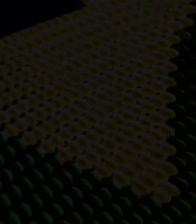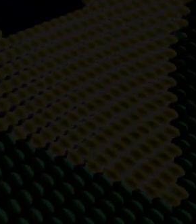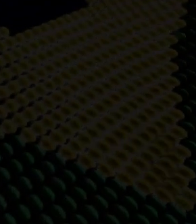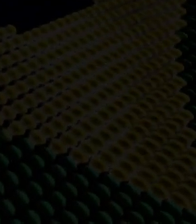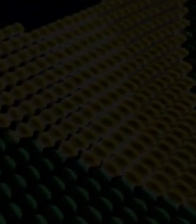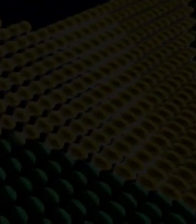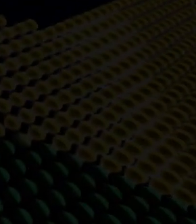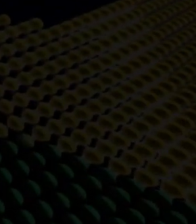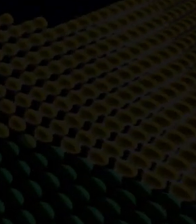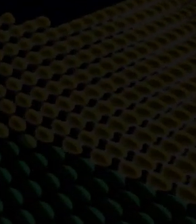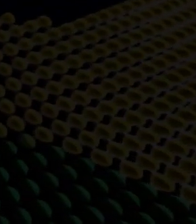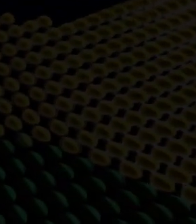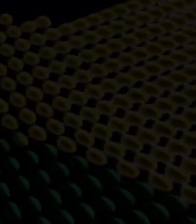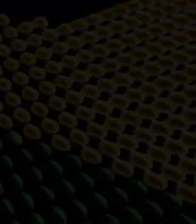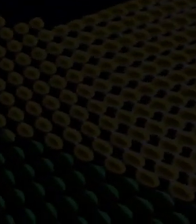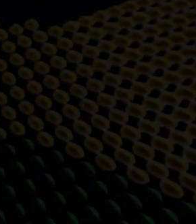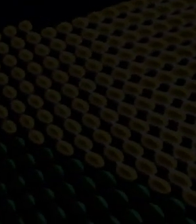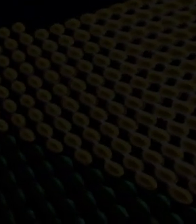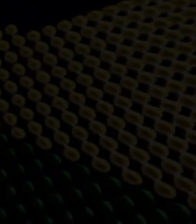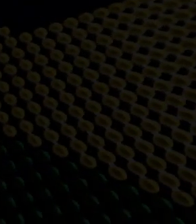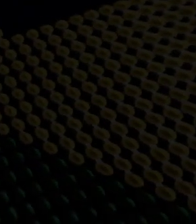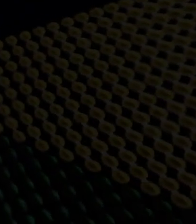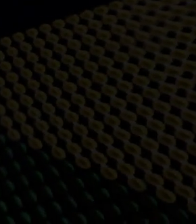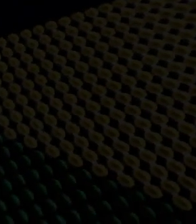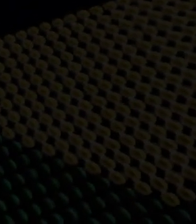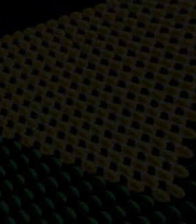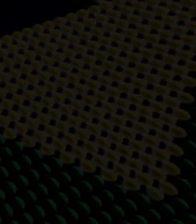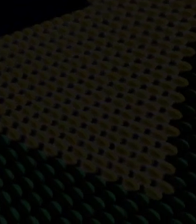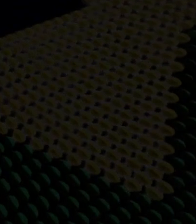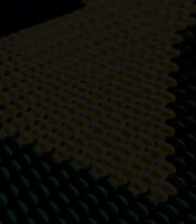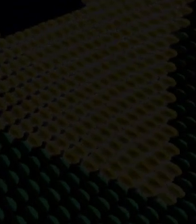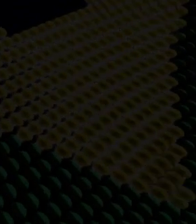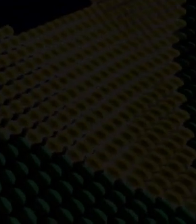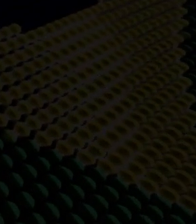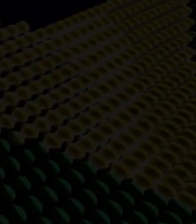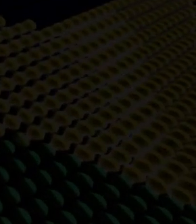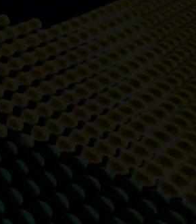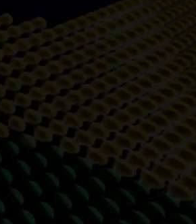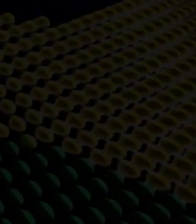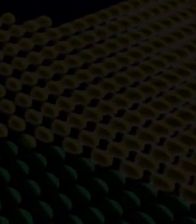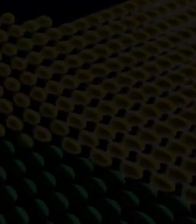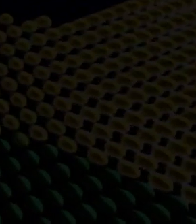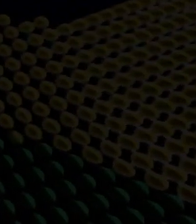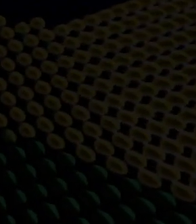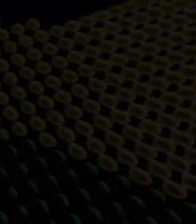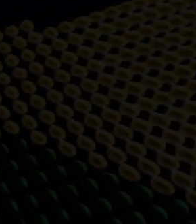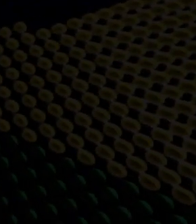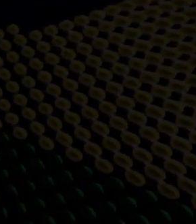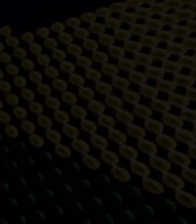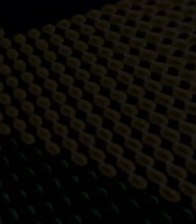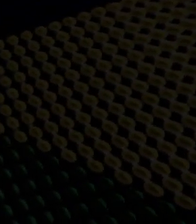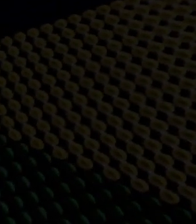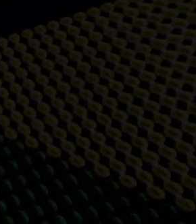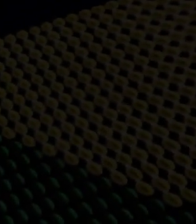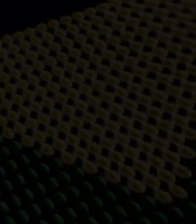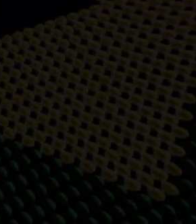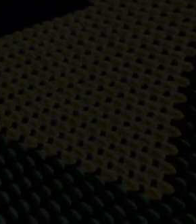e segurança gera quase três milhões de empregos diretos e indiretos e representa quatro vírgula setenta e oito por